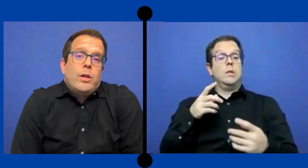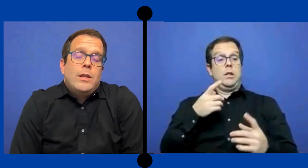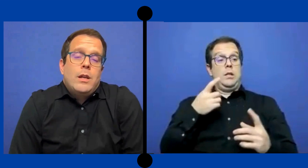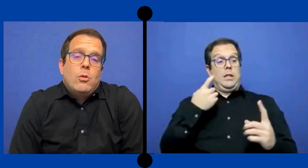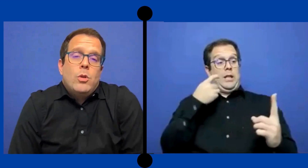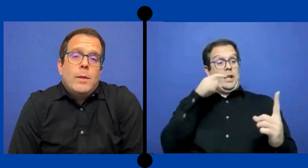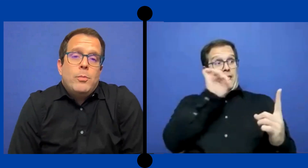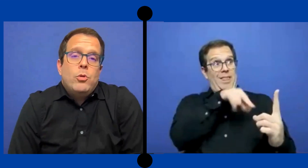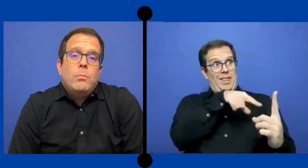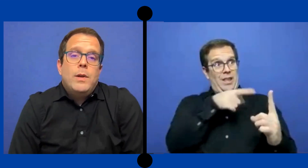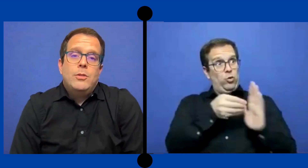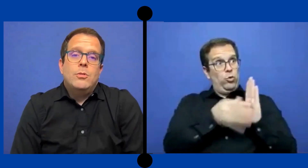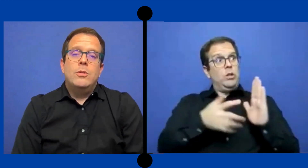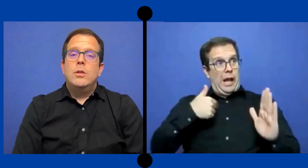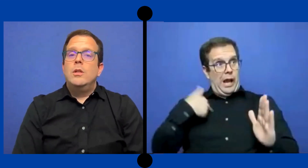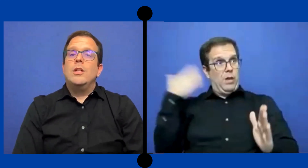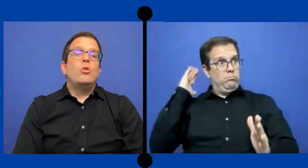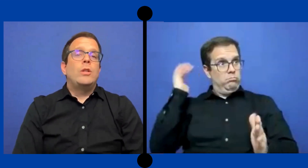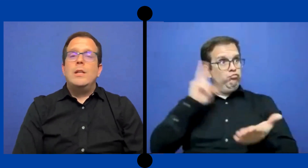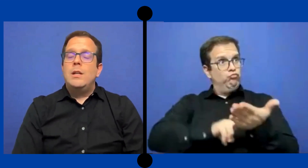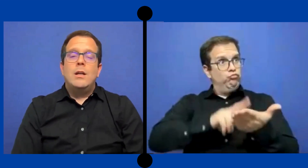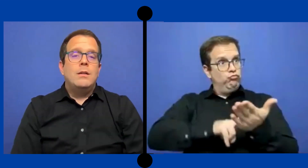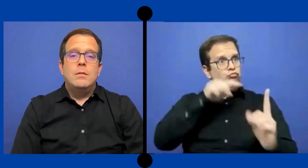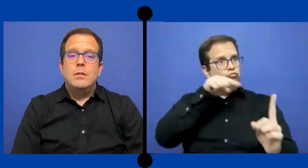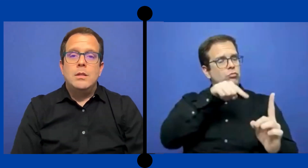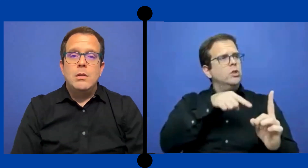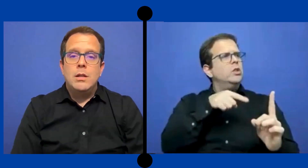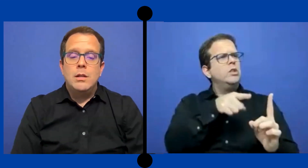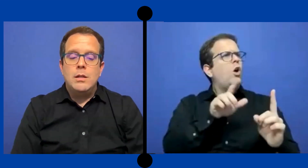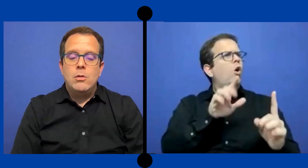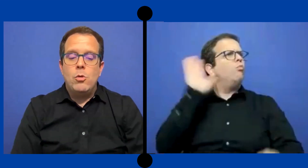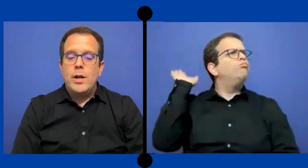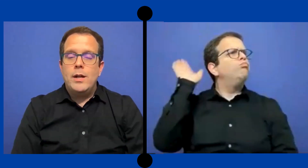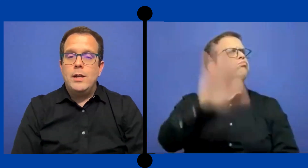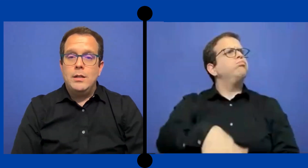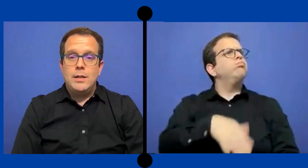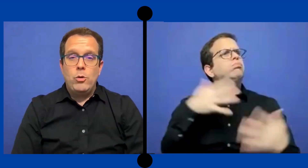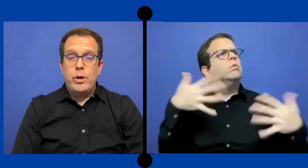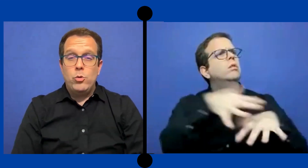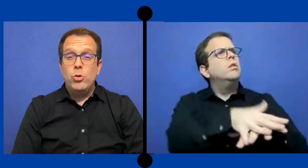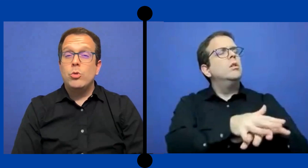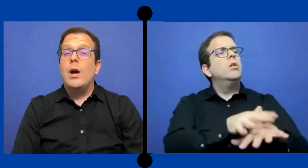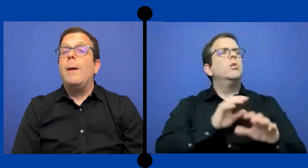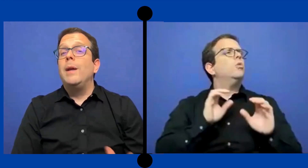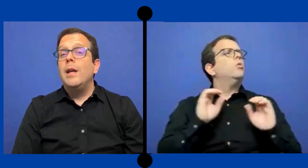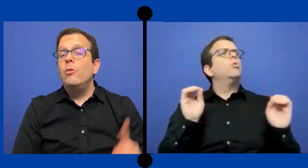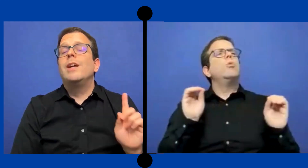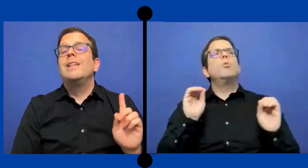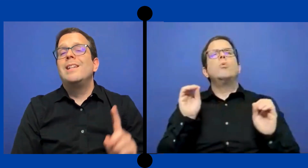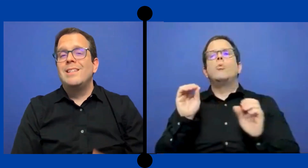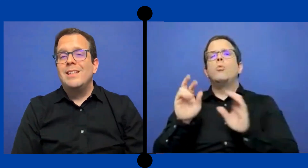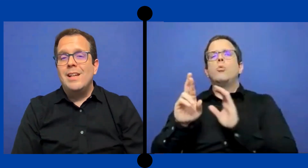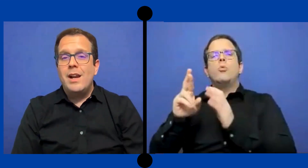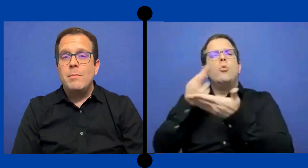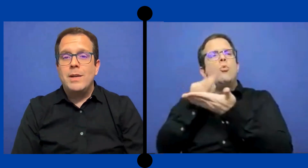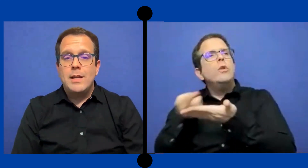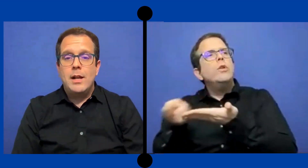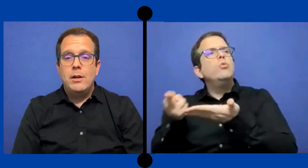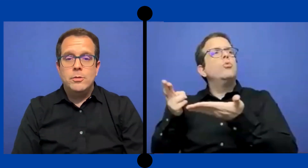corrientes regular por completo y no tenía hora en ... salón recurso a menos que ella necesitará repasar algo.